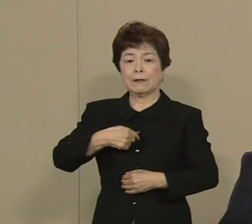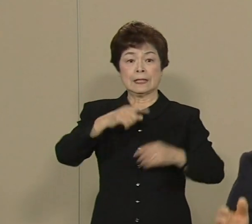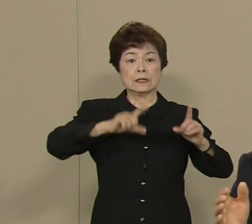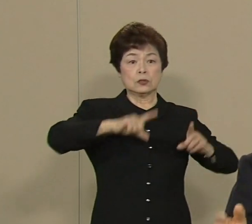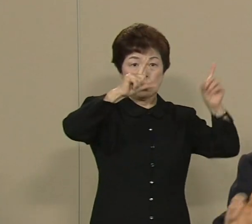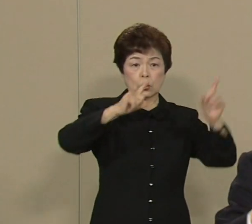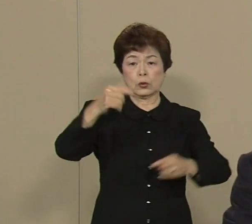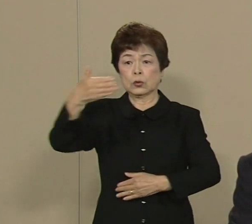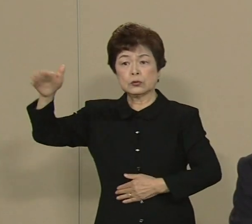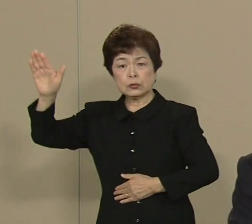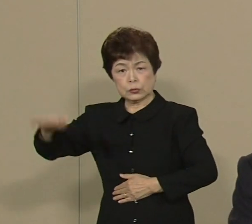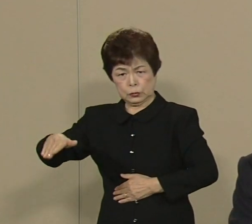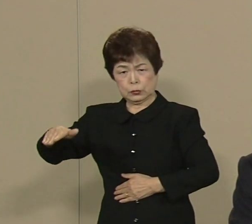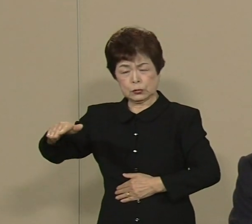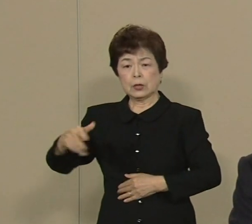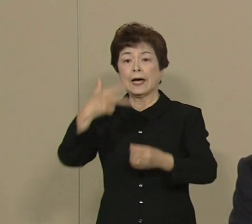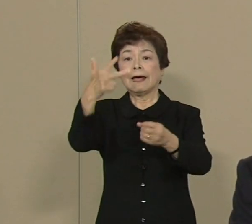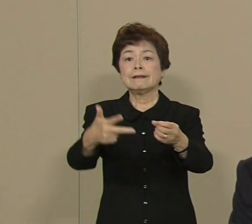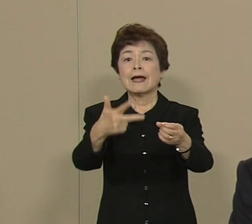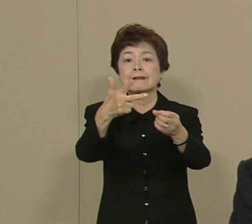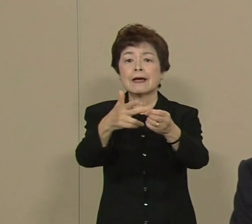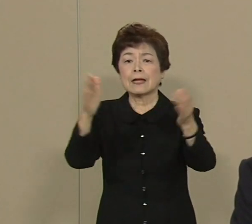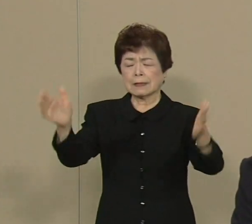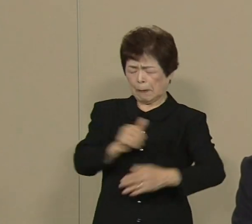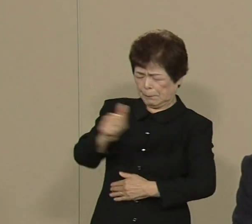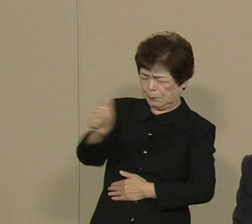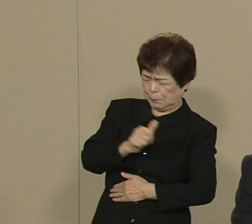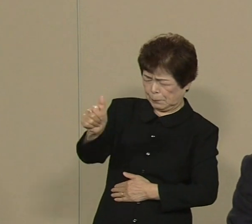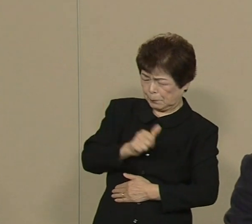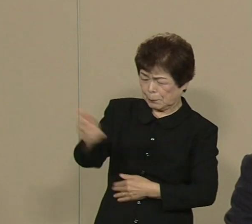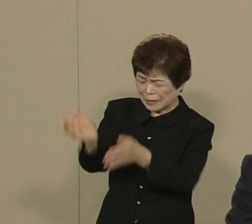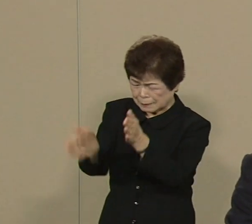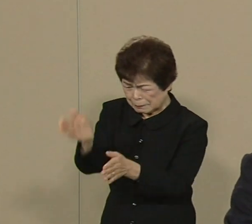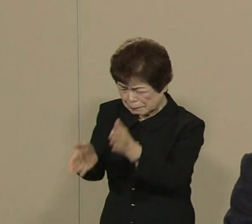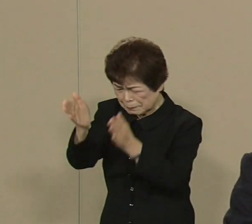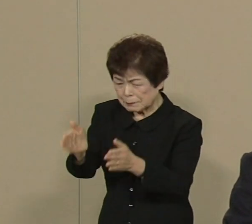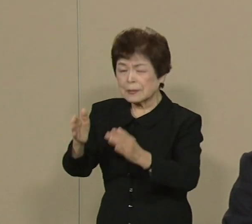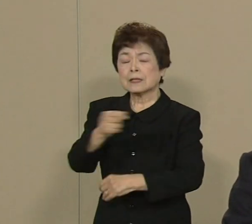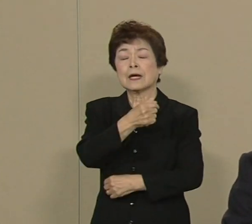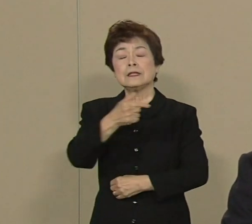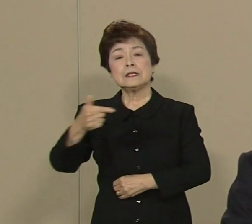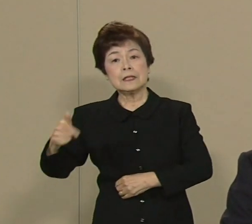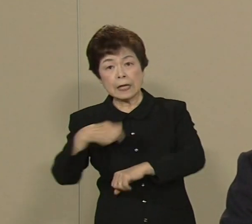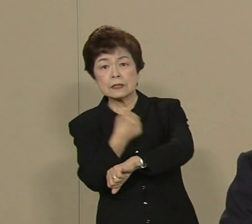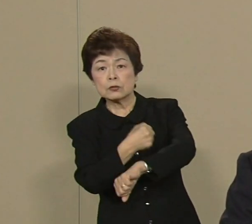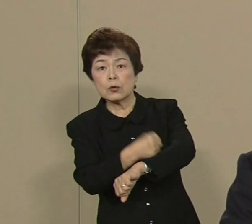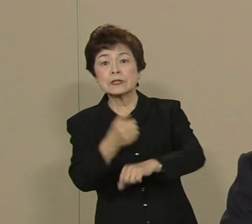7年間遠距離介護して もう大変に苦労いたしました 厚生労働大臣になりまして